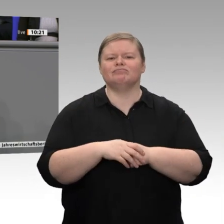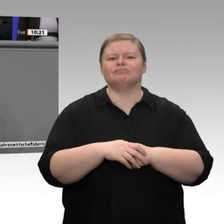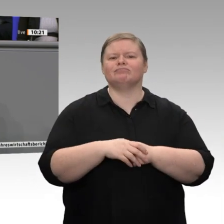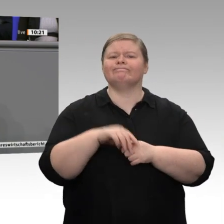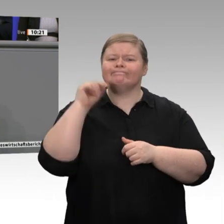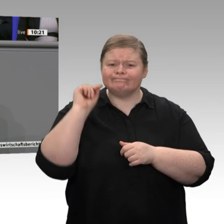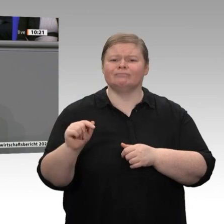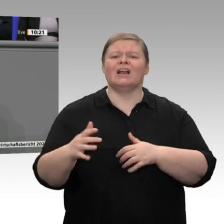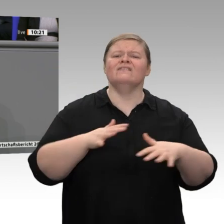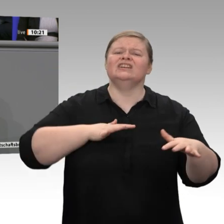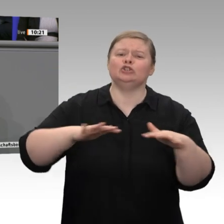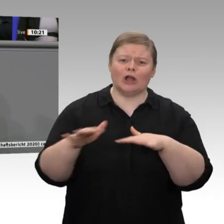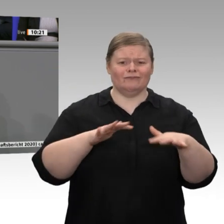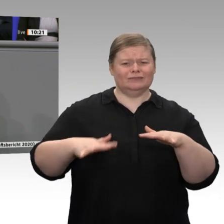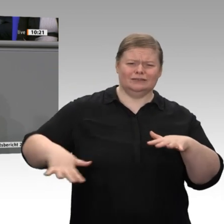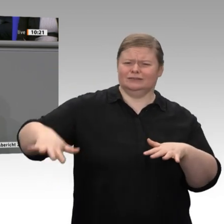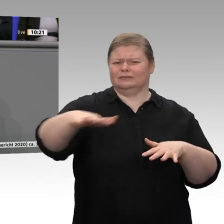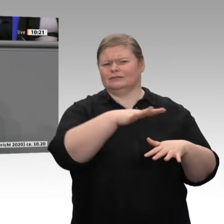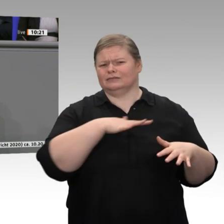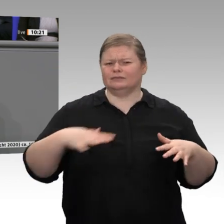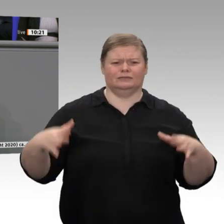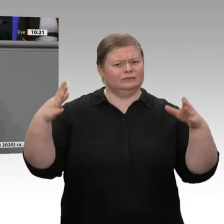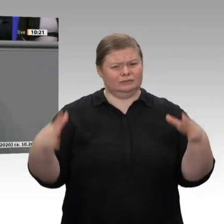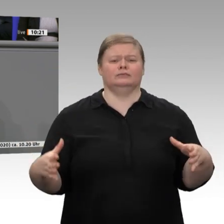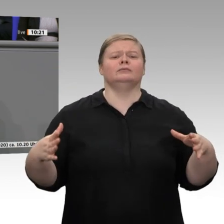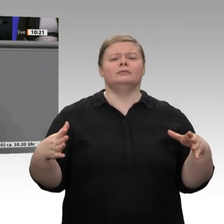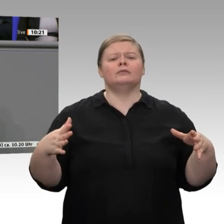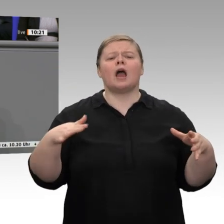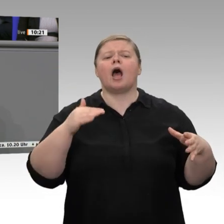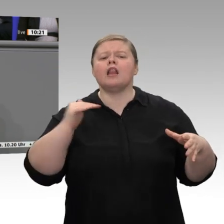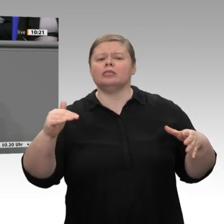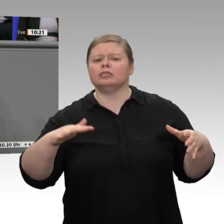Produkte produziert, hier findet bedeutende Wertschöpfung statt. Jeder neunte Arbeitsplatz